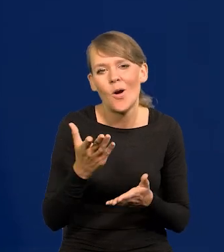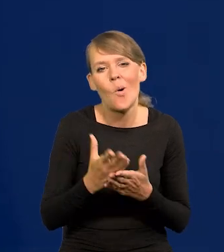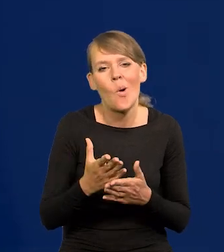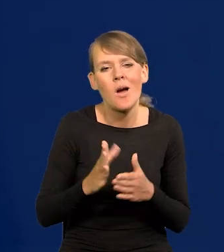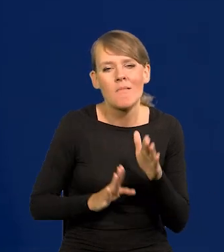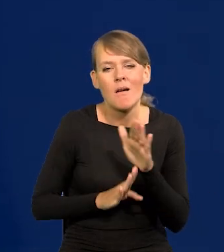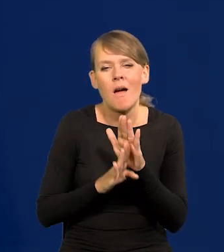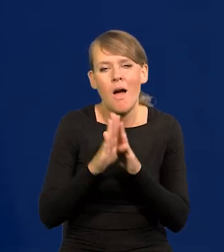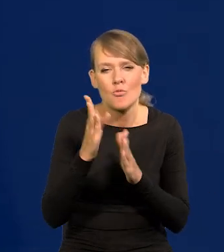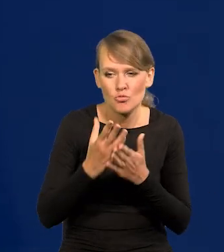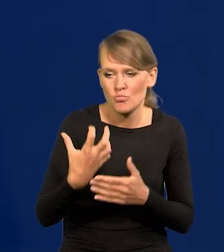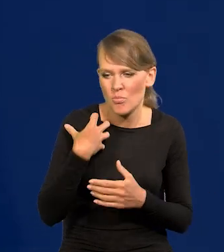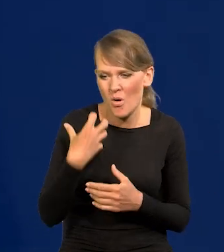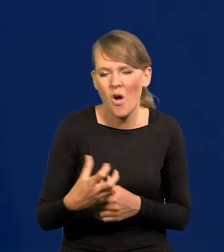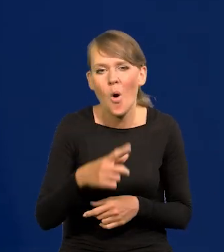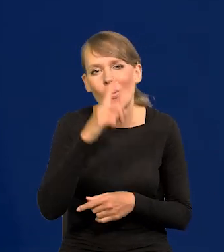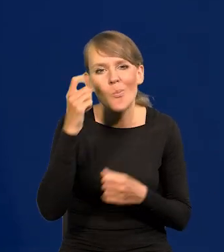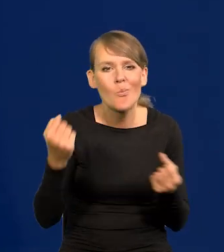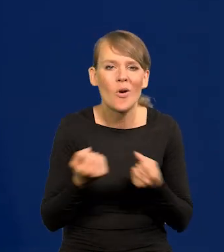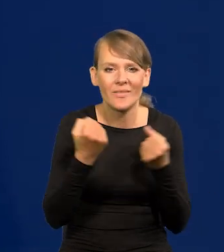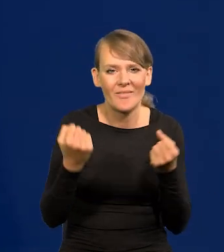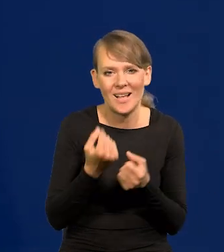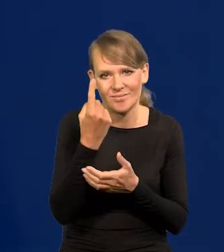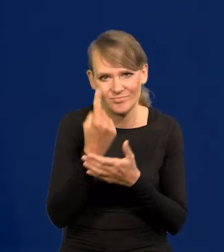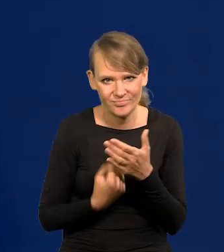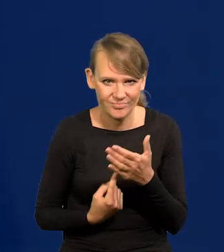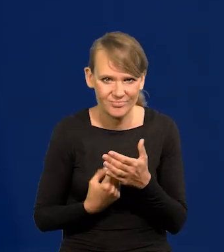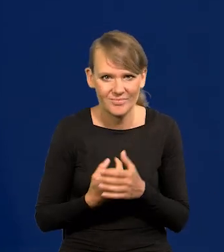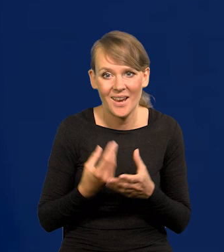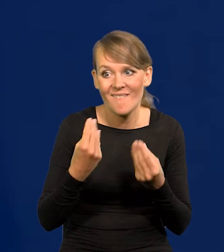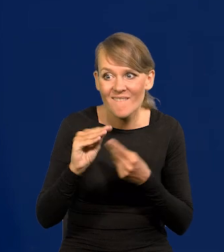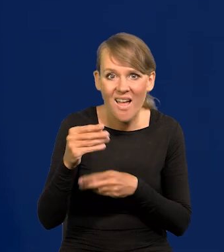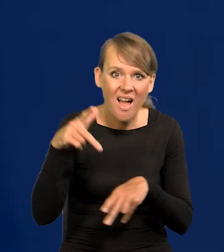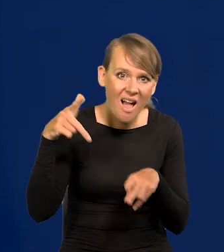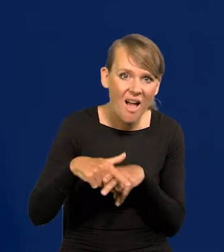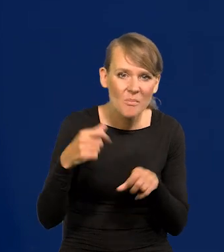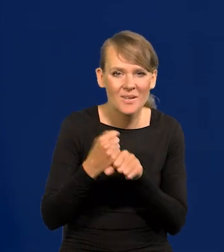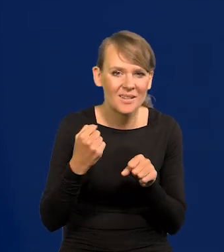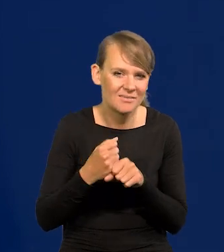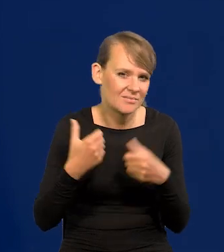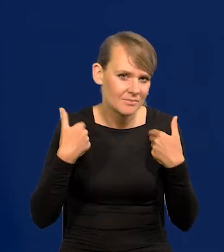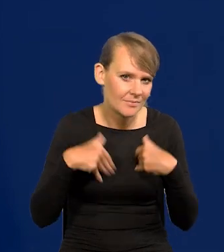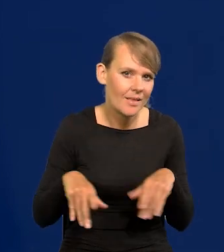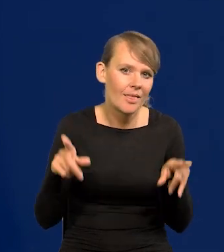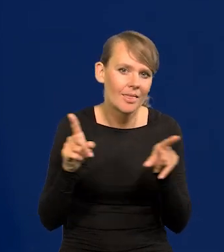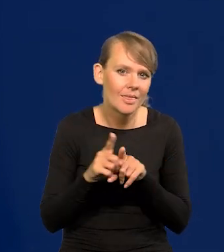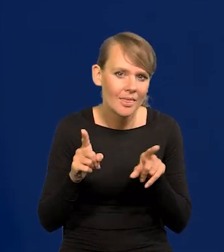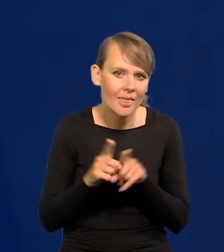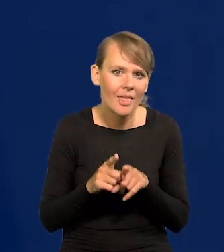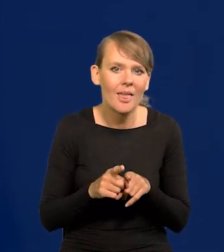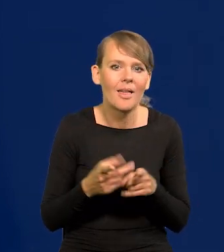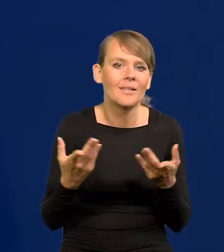przy którym ludzie tracą motywację trochę na cięższą pracę. Poza tym pojawiają się elementy demografii.